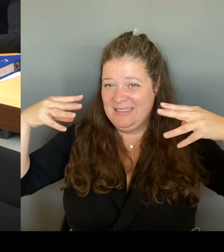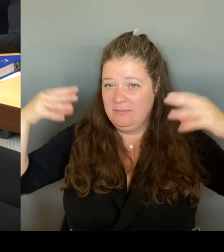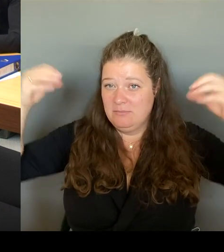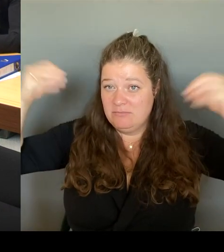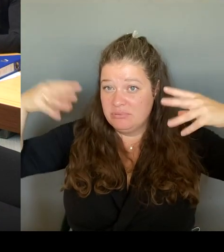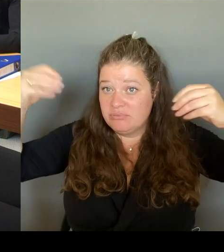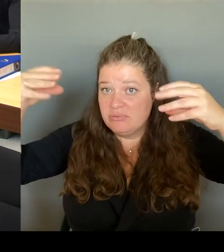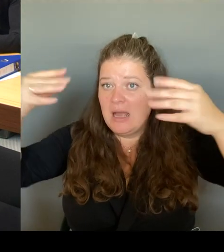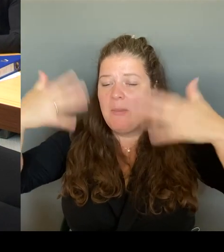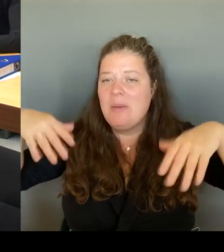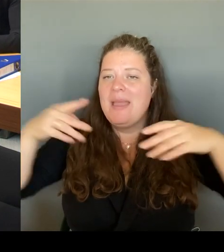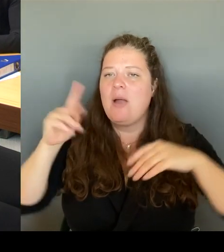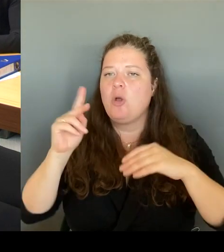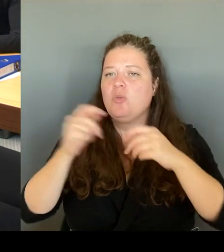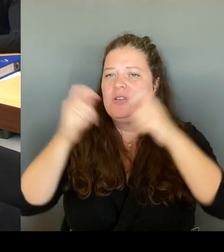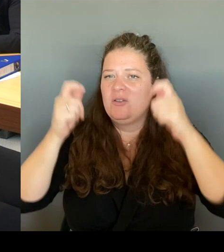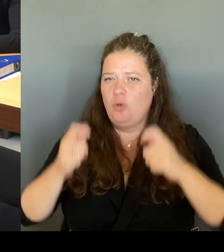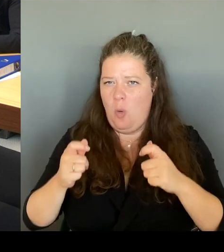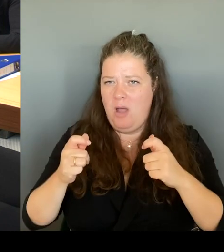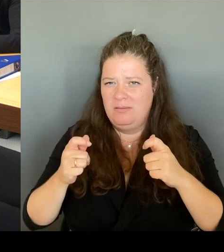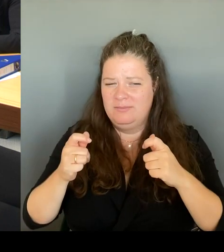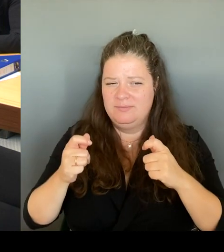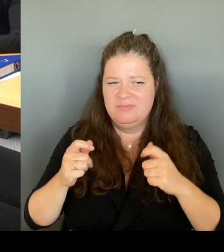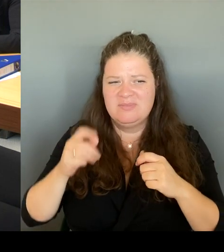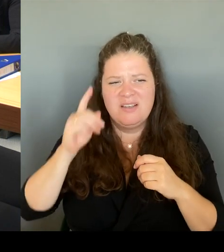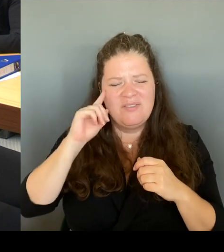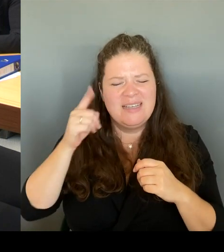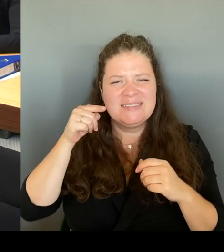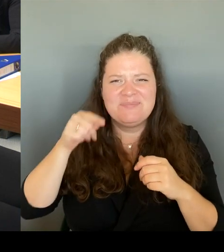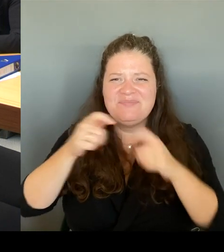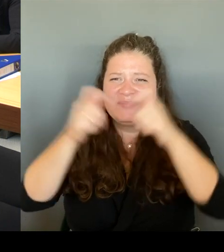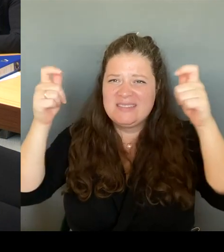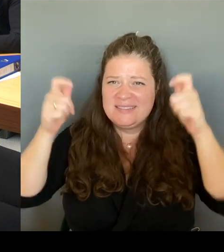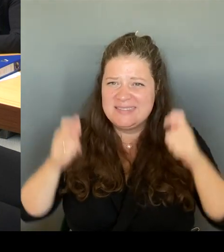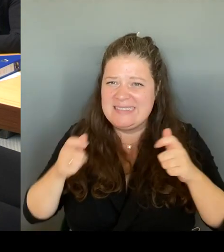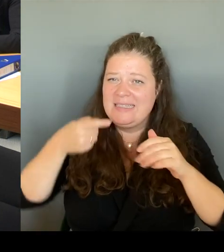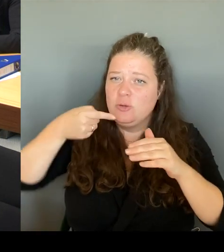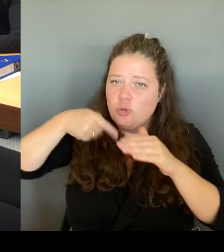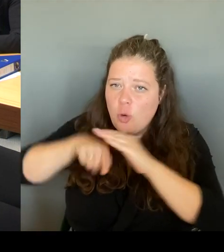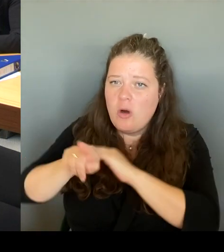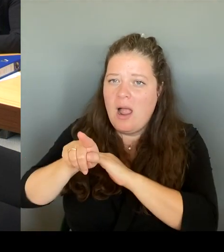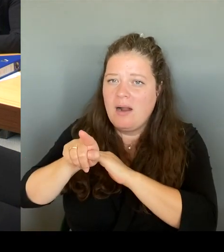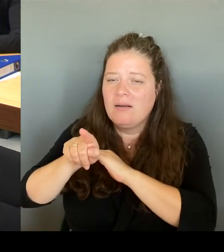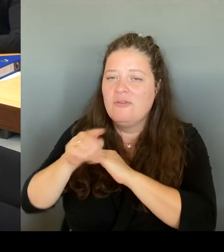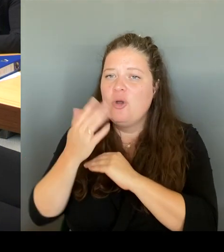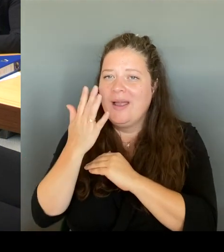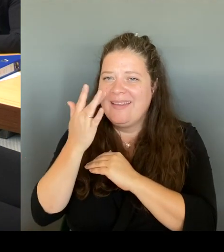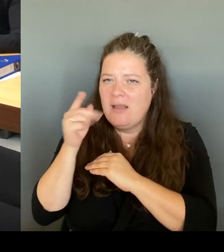zur Kita hinzukommen. Das ist immer noch nicht so wie ich mir das persönlich auch vorstellen würde, wie sich das bestimmt